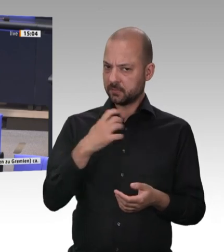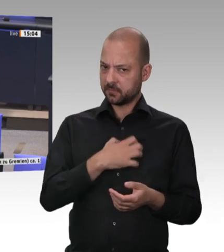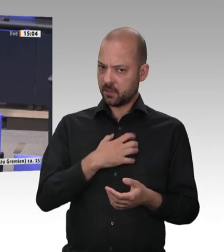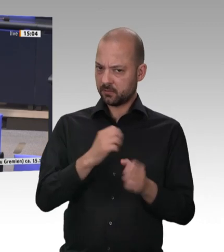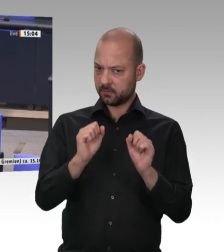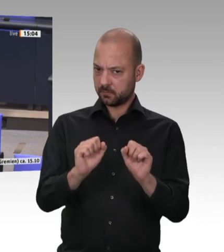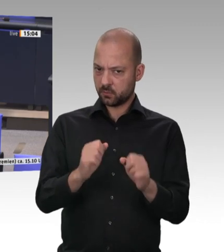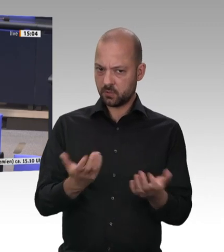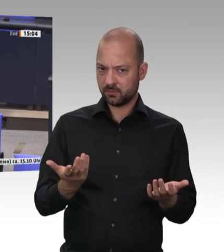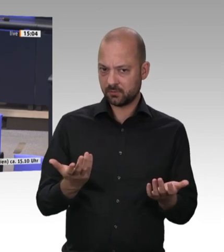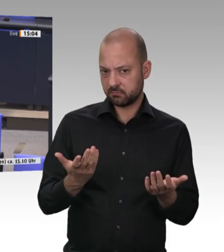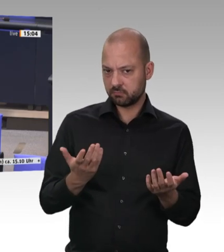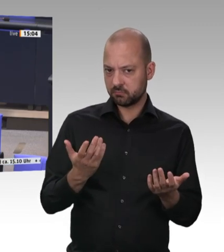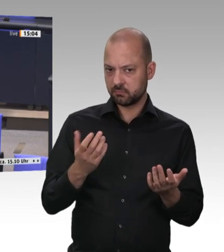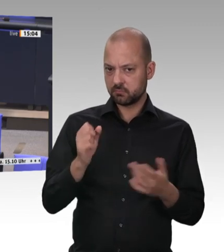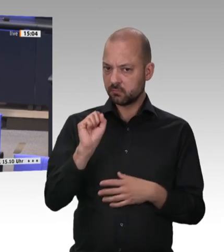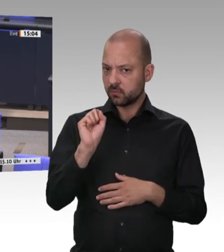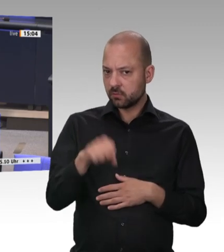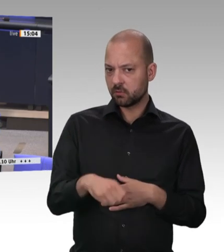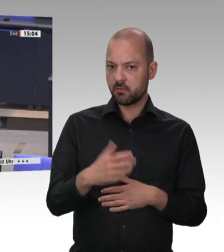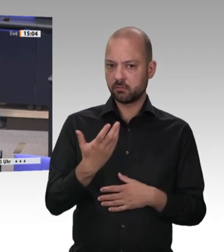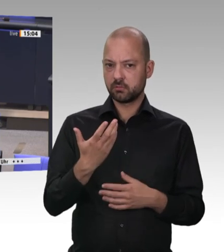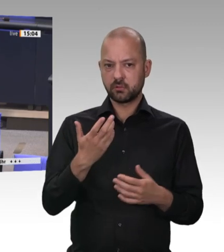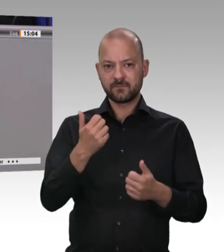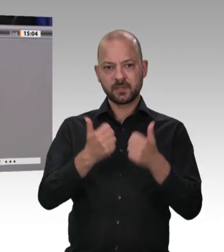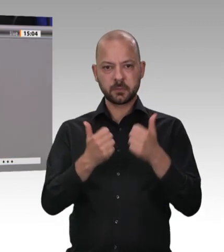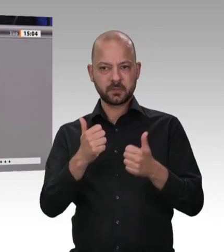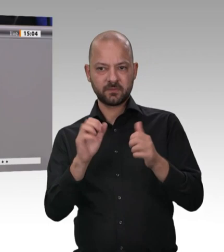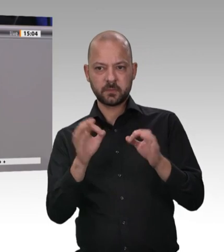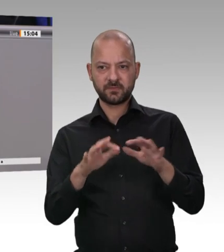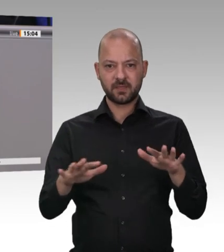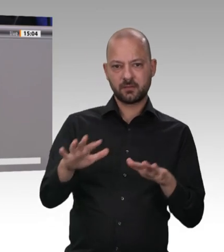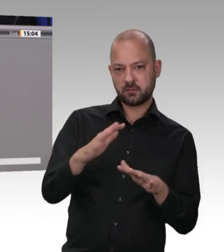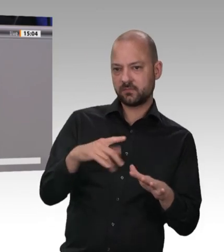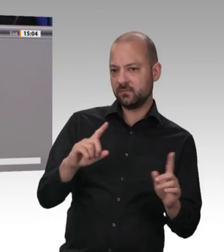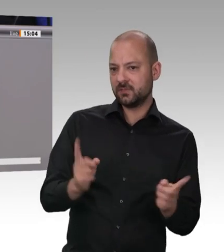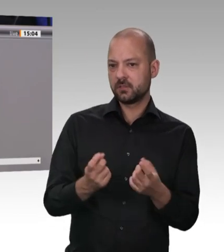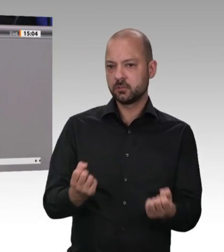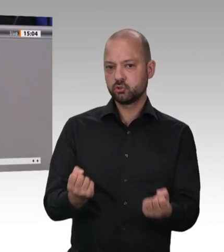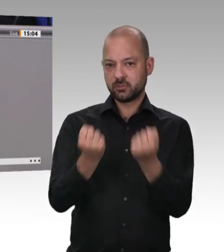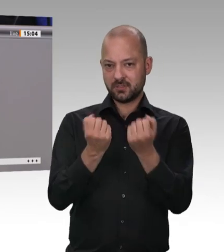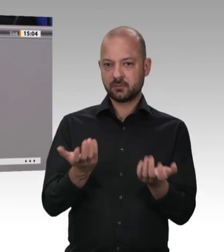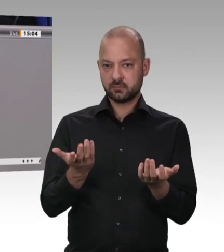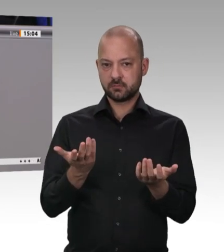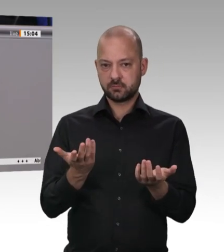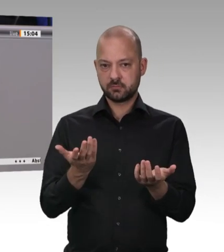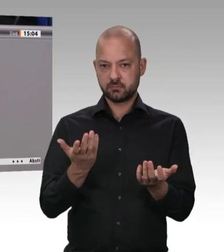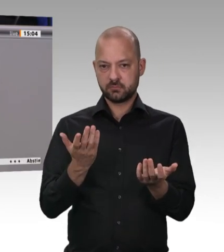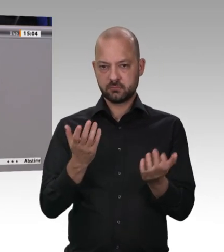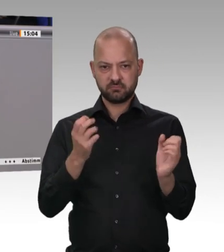ist. Dazu hätte ich gerne noch mal Ihre Meinung gewusst. Frau Kollegin Krellmann, herzlichen Dank für die Frage. – Es ist doch so, dass